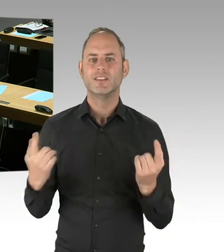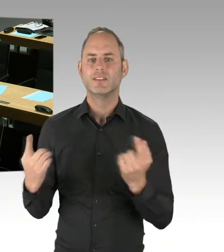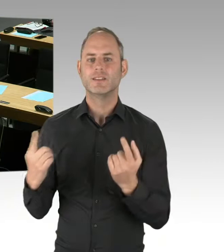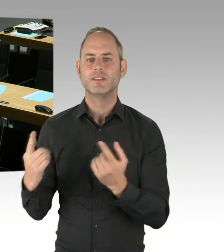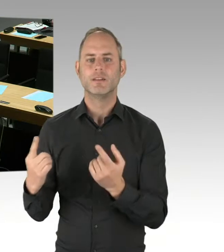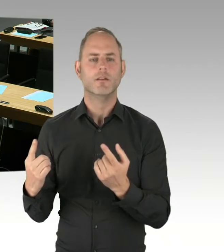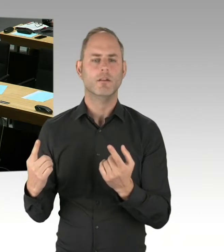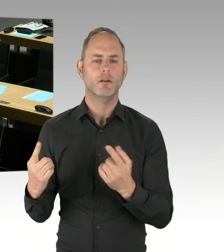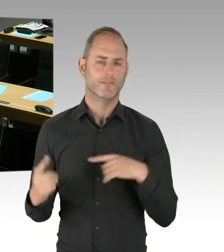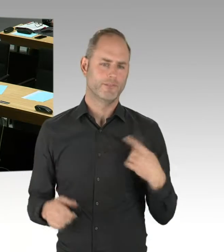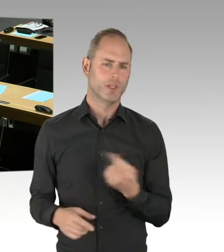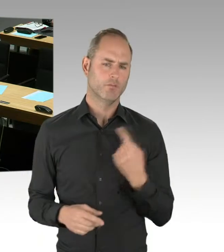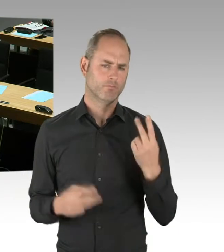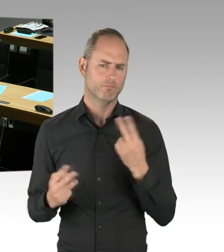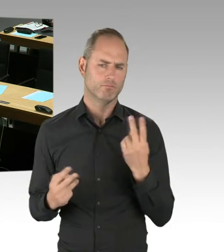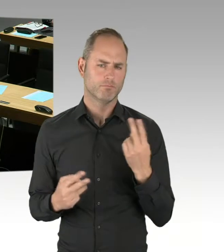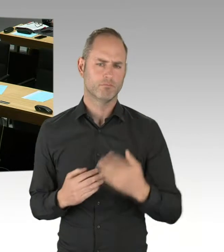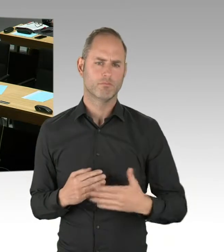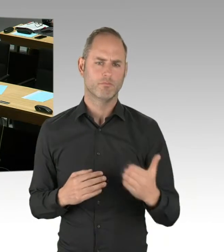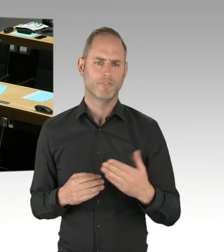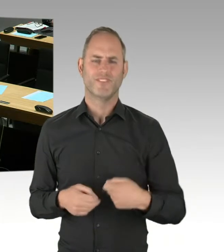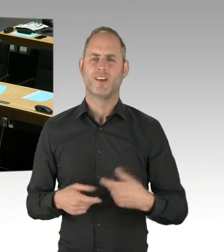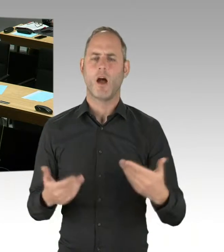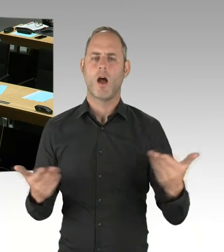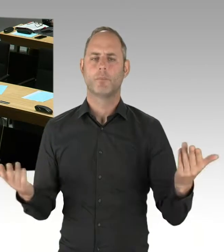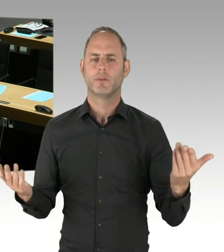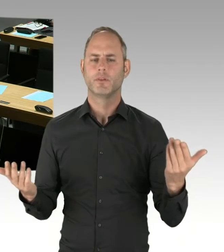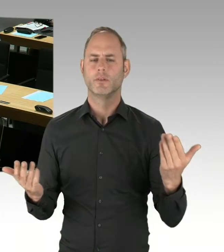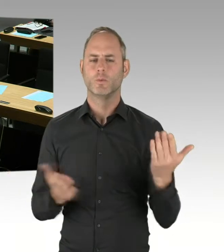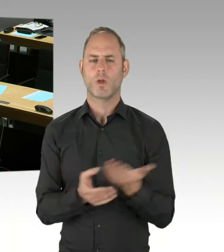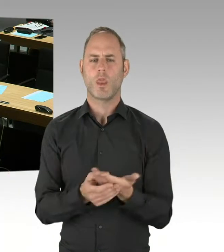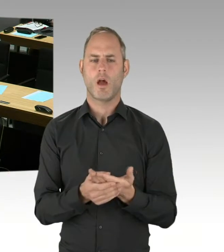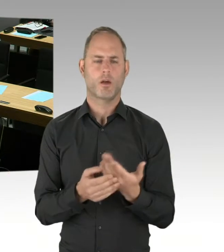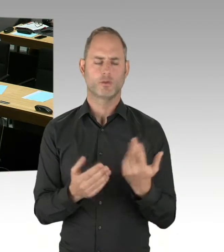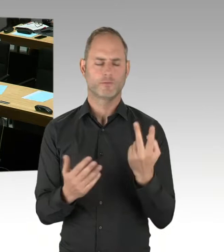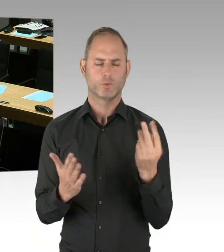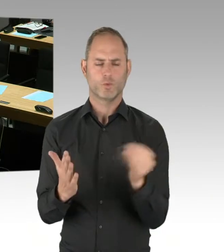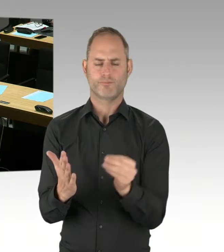das ist hier üblich, gilt als verfahrensvergaberechtliches Gebot, der geheime Wettbewerb.